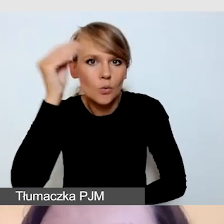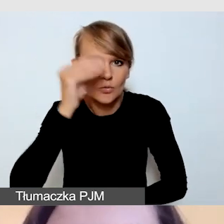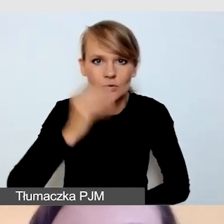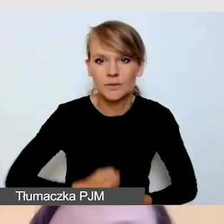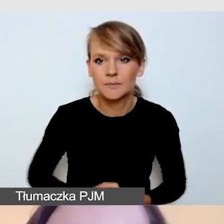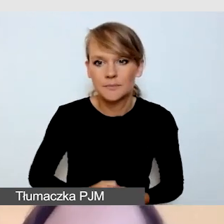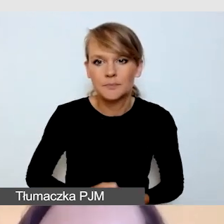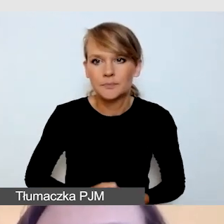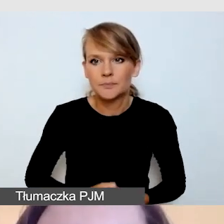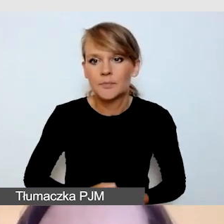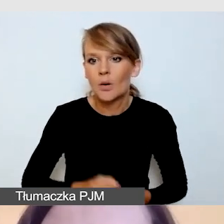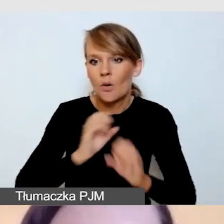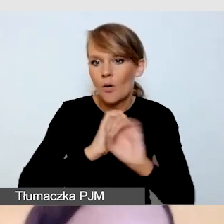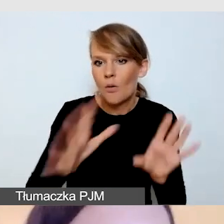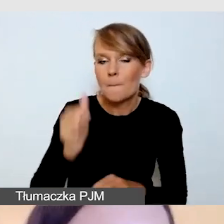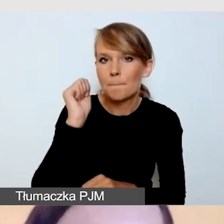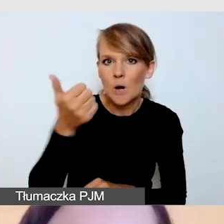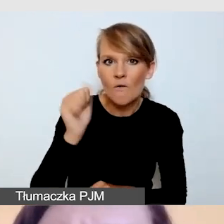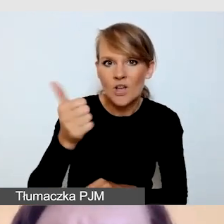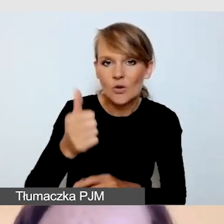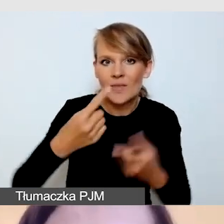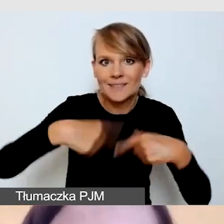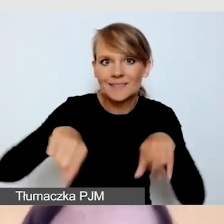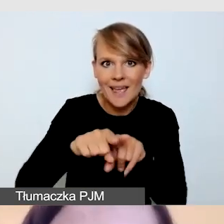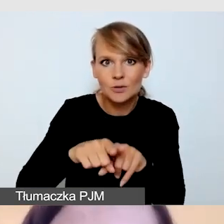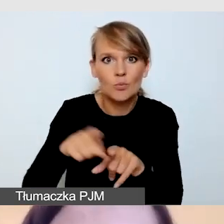Oczywiście profesjonalny zespół twórców napisów